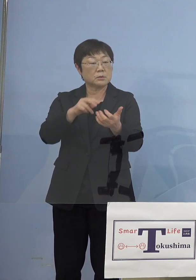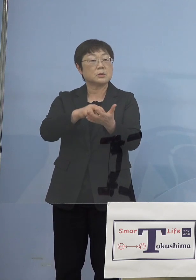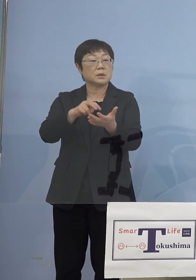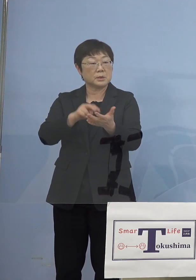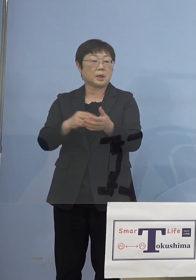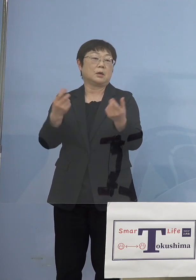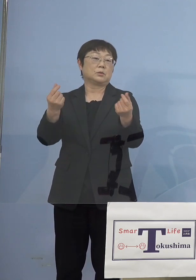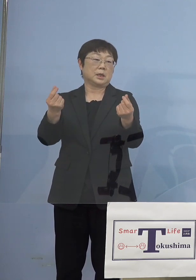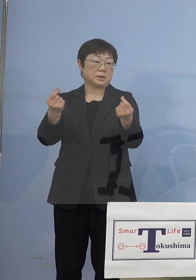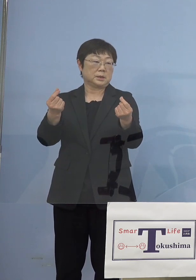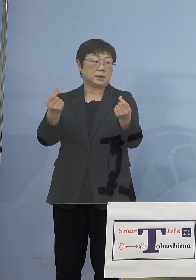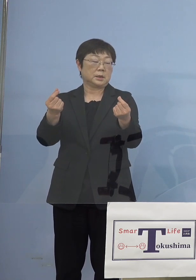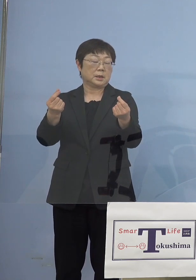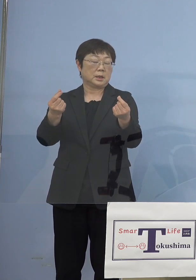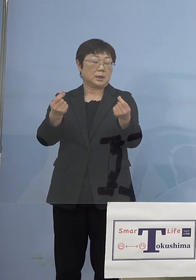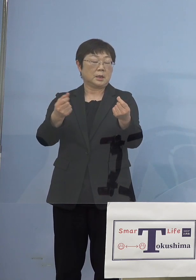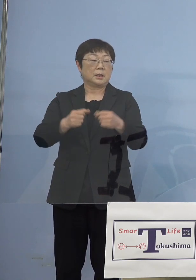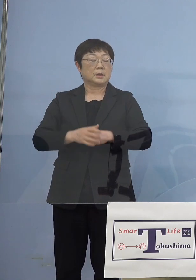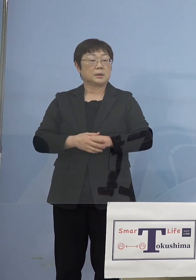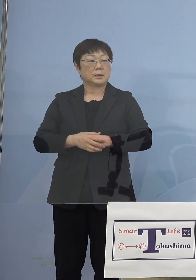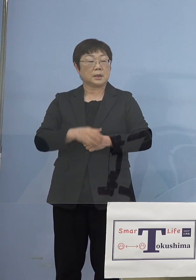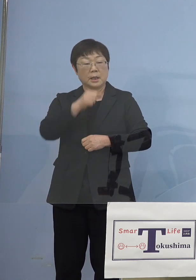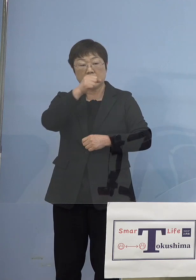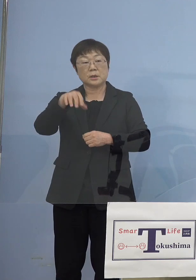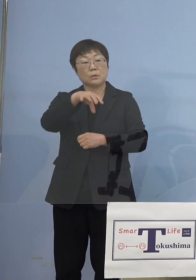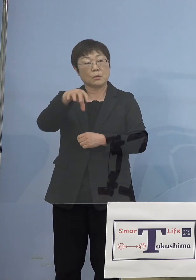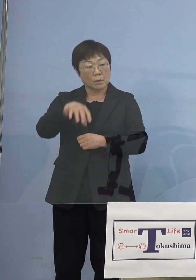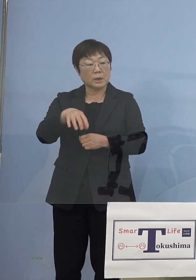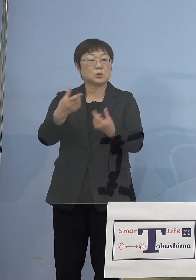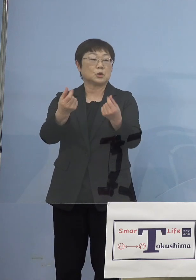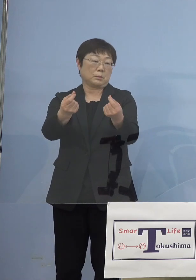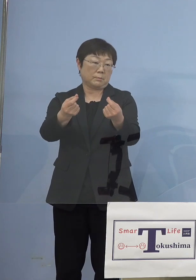より有利になるのはそれはそのまま